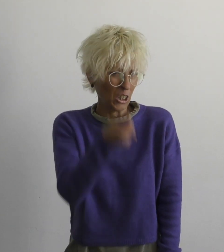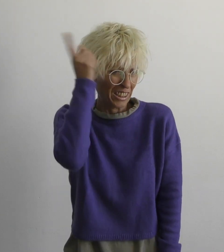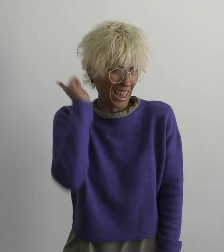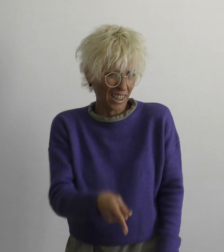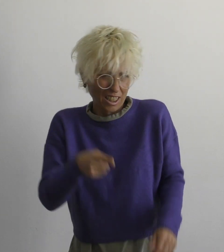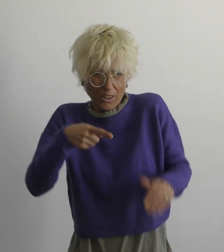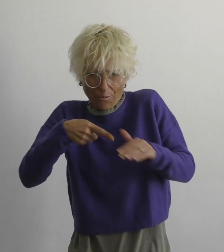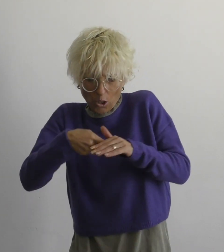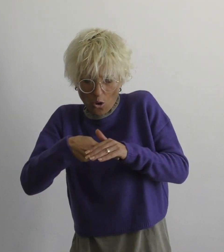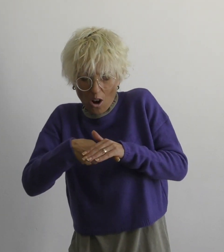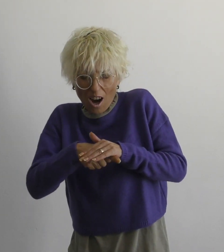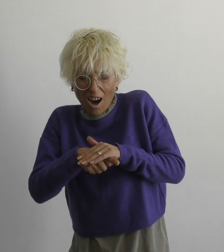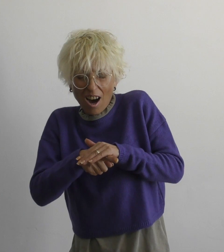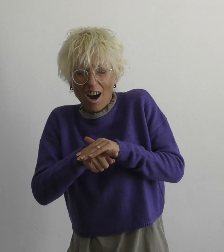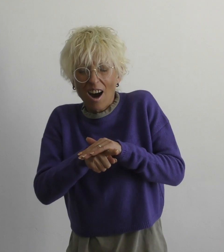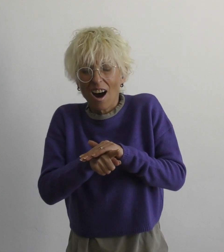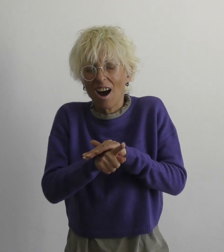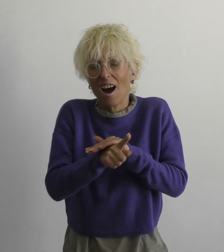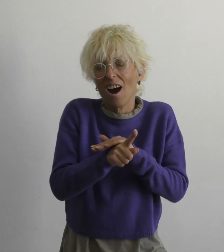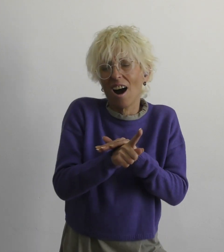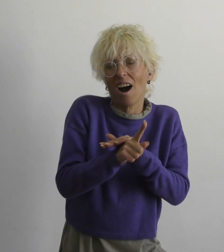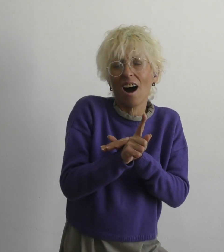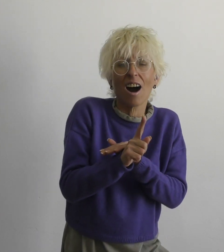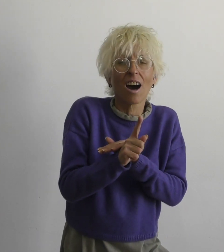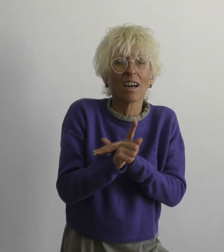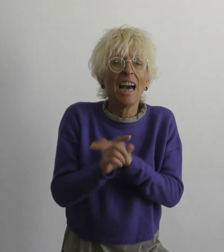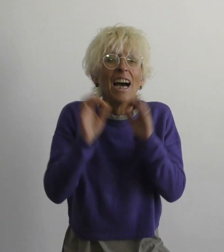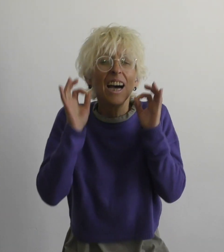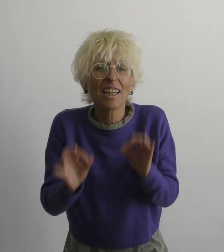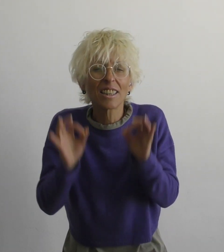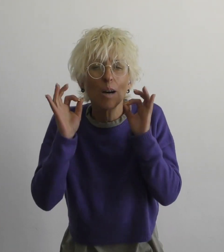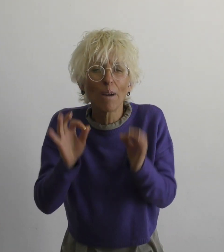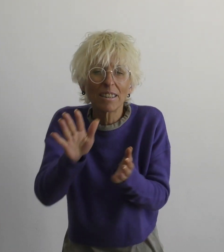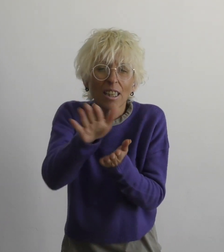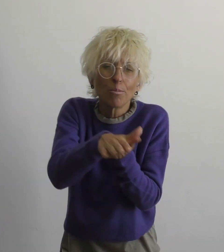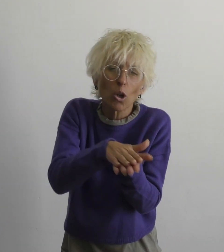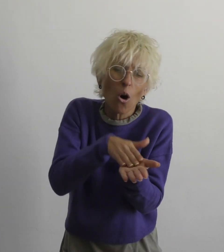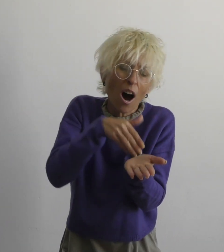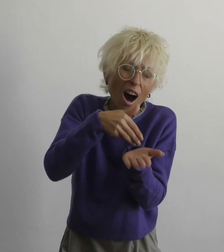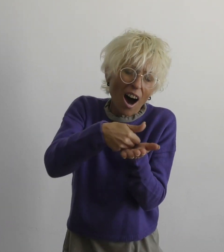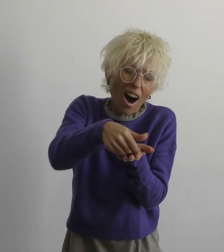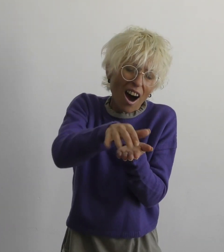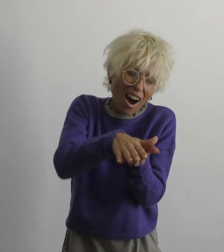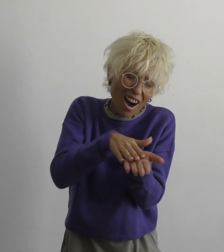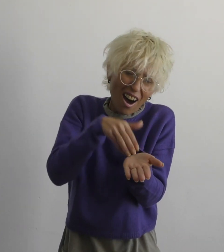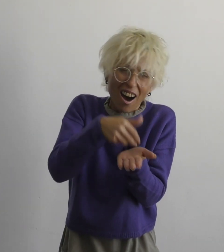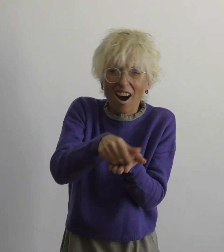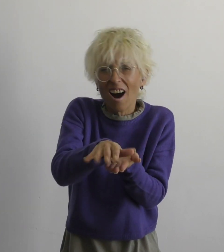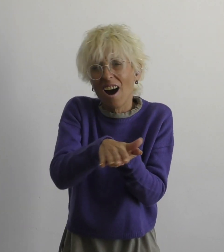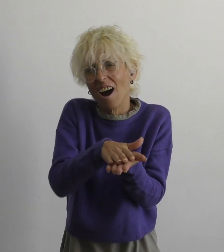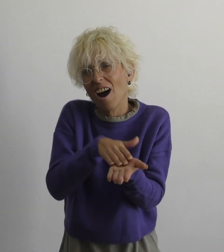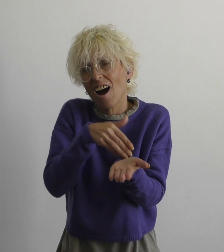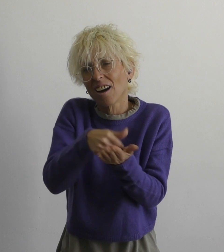нет необходимости бежать правду смазать